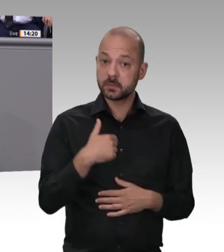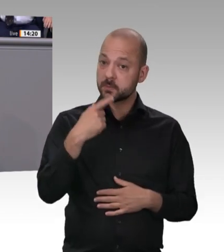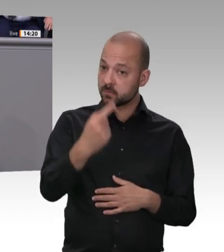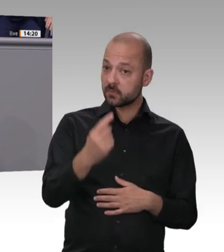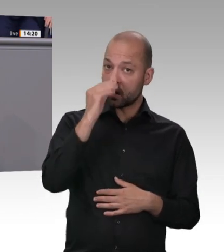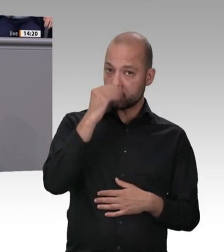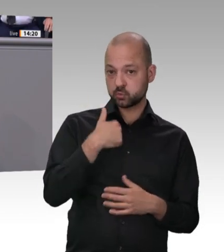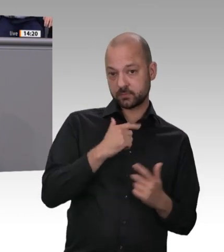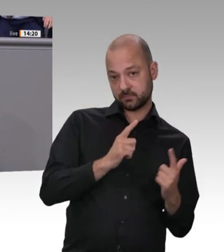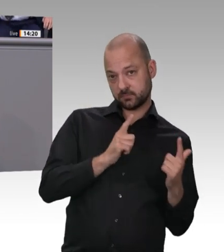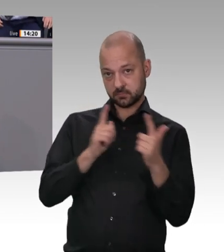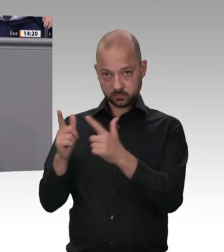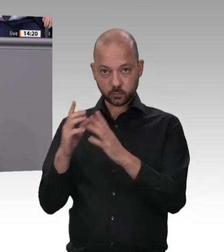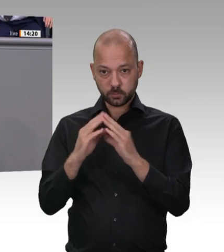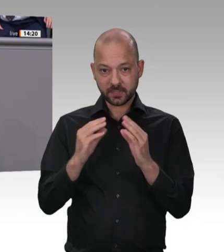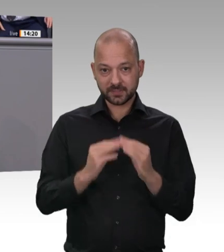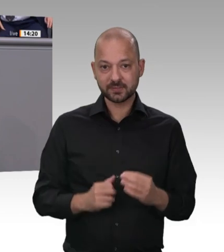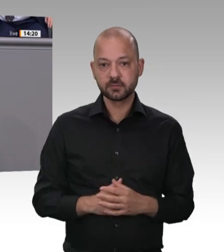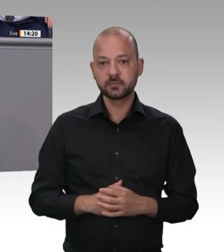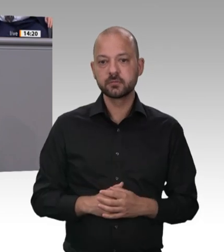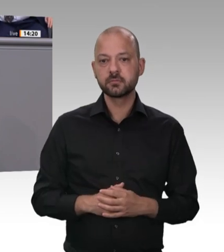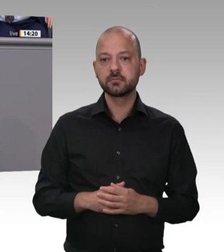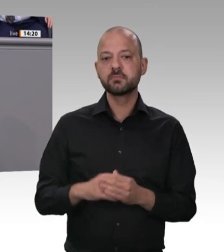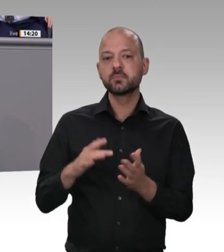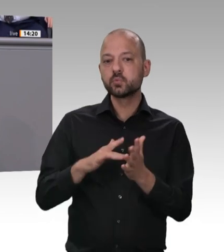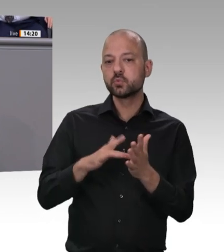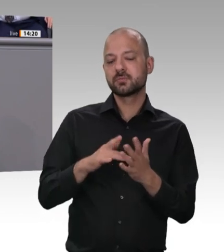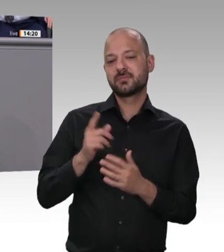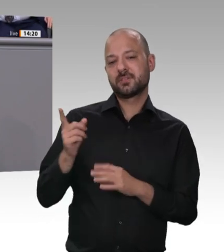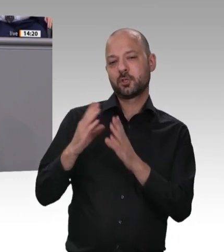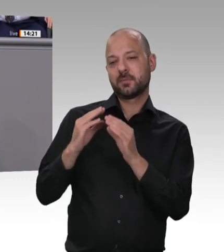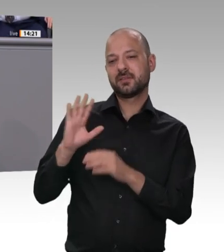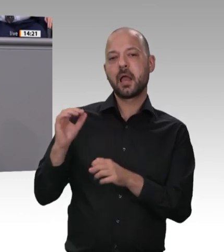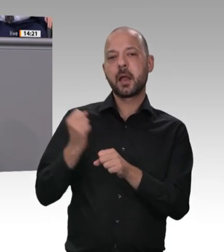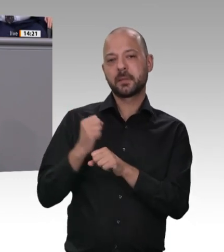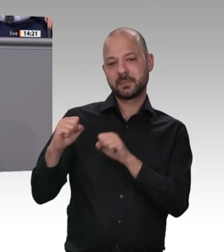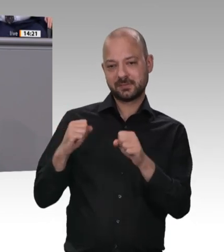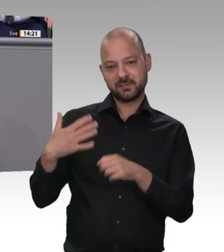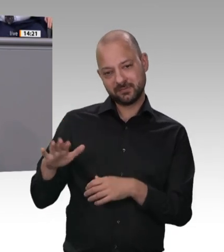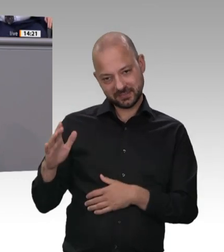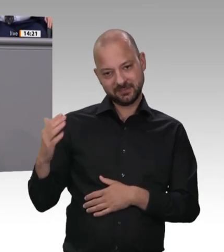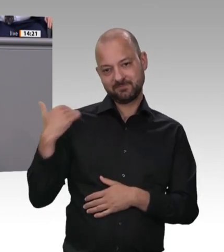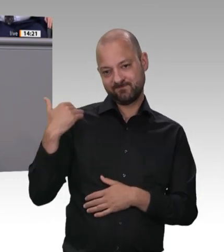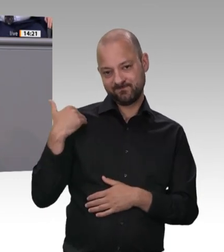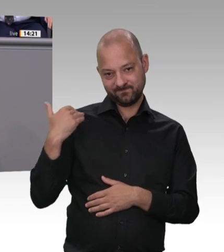Thema. Ich sage noch einmal: Egal wo die Menschen herkommen, die bei uns arbeiten, sie haben die gleichen Rechte und übrigens auch den gleichen Lohn verdient und vor